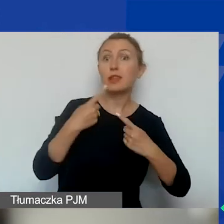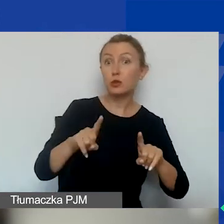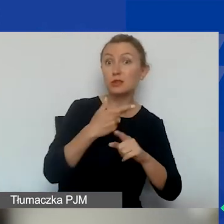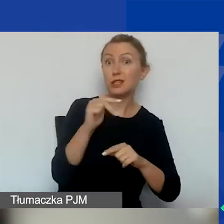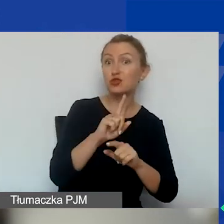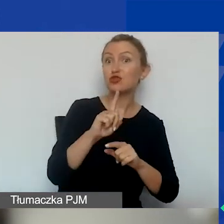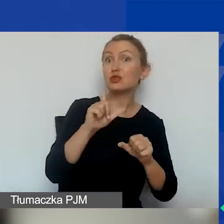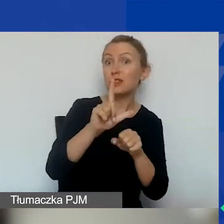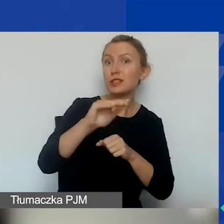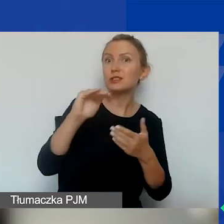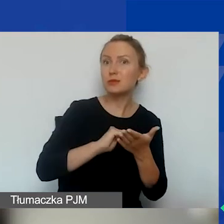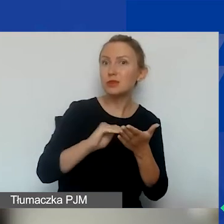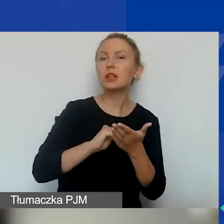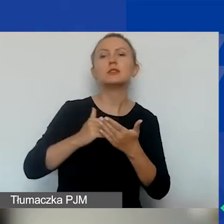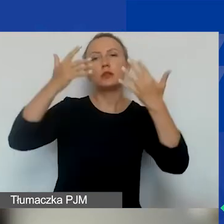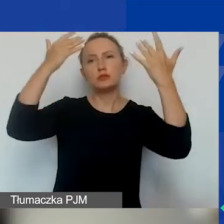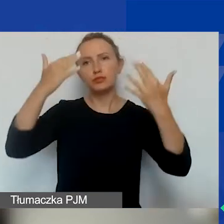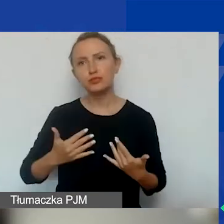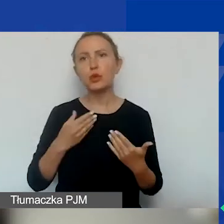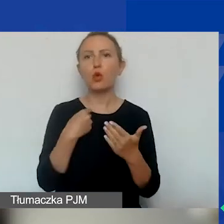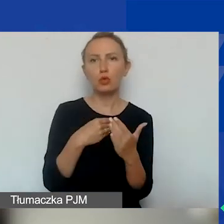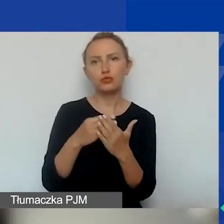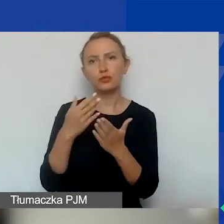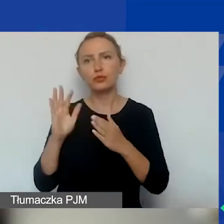zestawienie przychodów i kosztów za okres funkcjonowania organizacji.